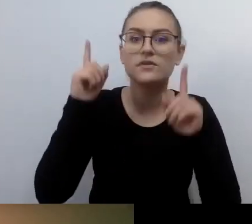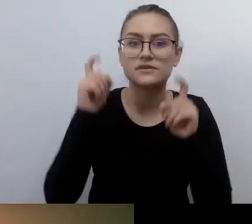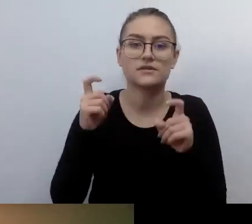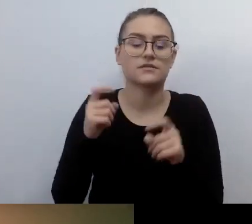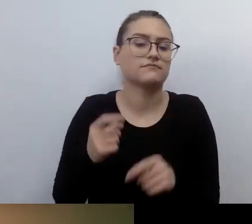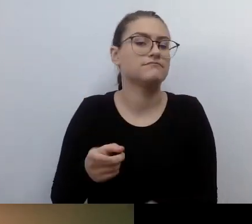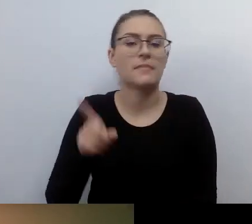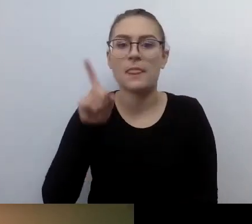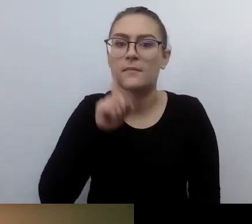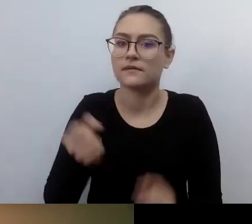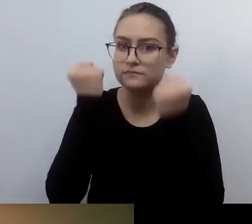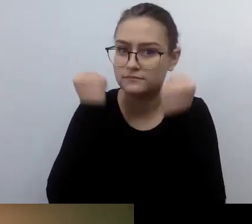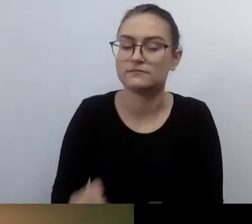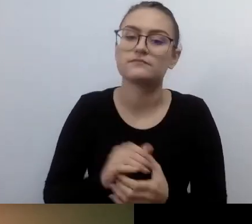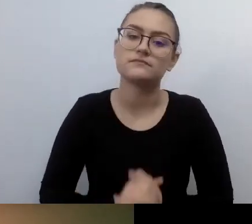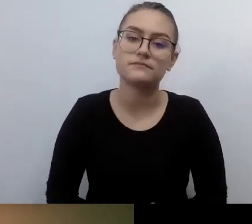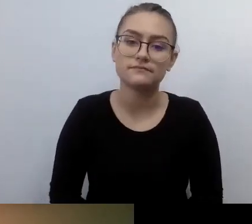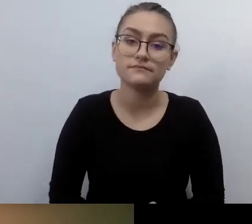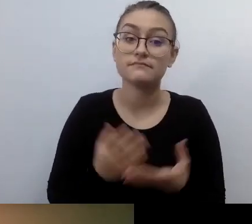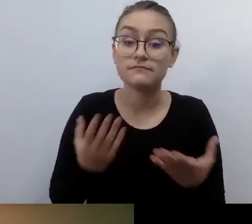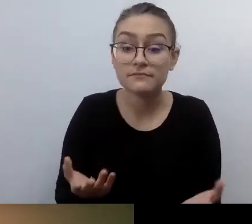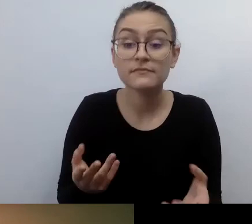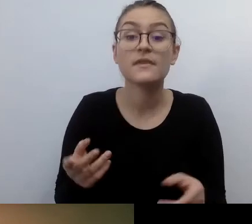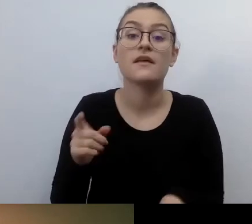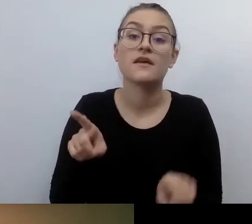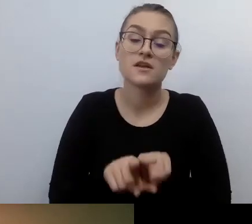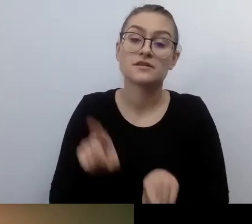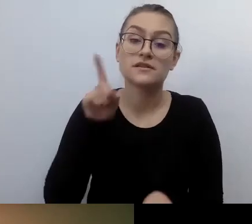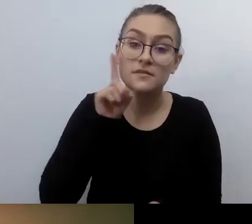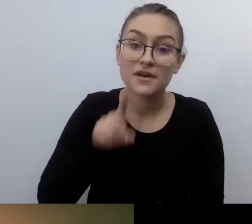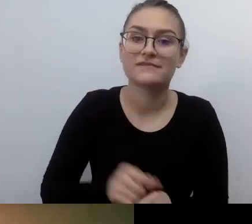Ale prawda jest taka, że od jednostki się zaczyna. Jeżeli ktoś chce zmienić świat,